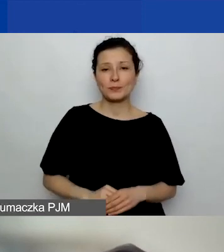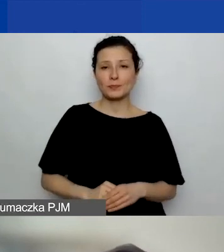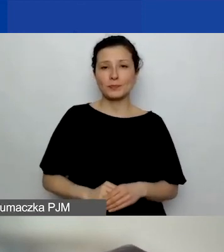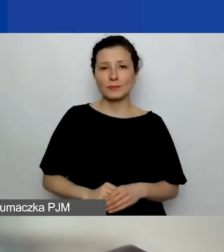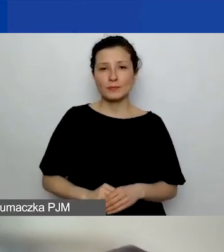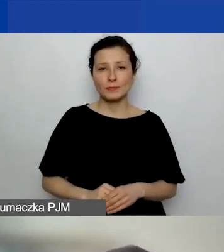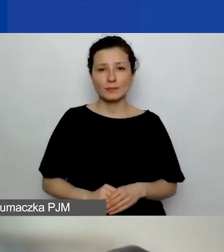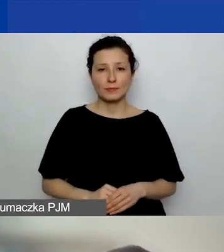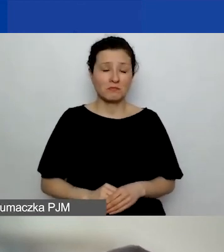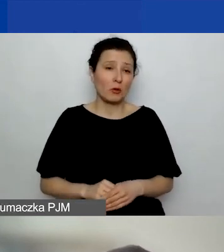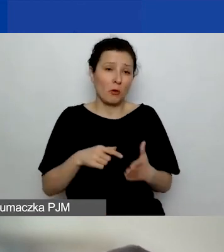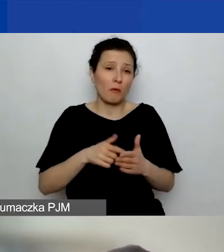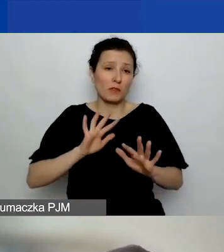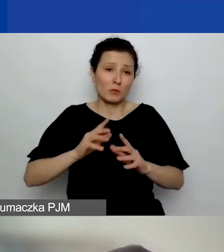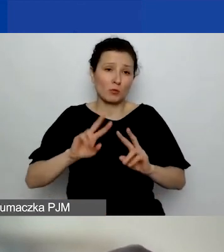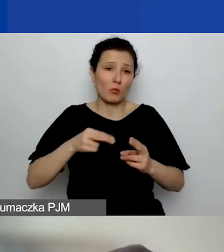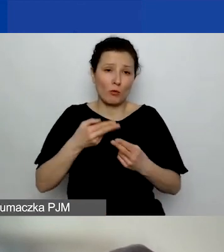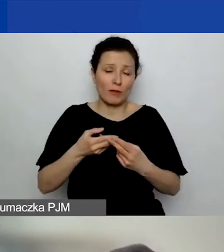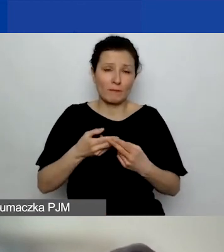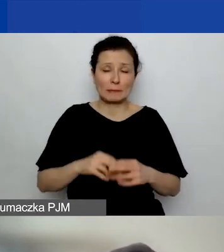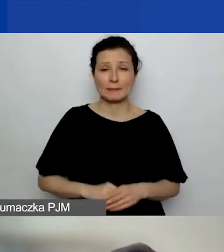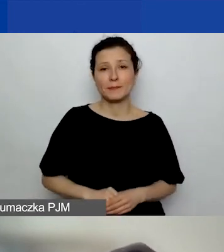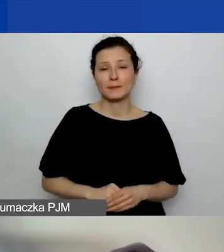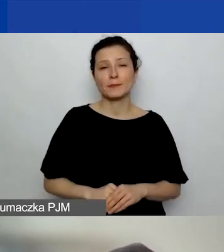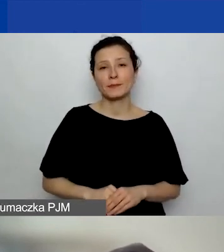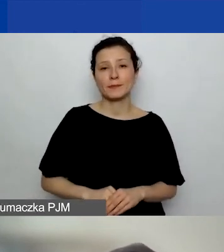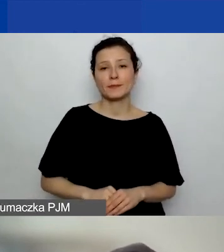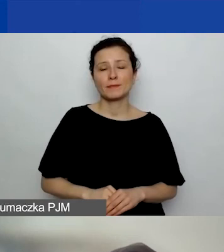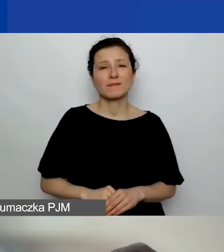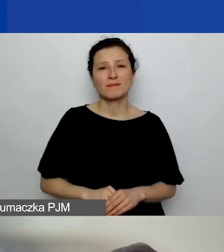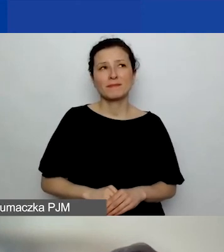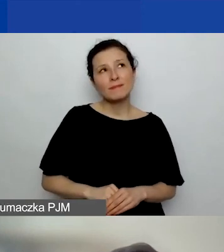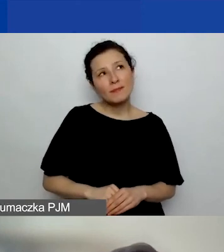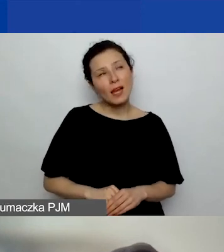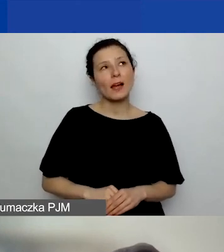Tak bym powiedziała na ten temat. Natomiast nie za bardzo rozumiem